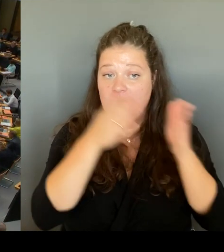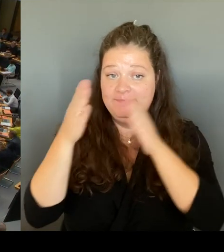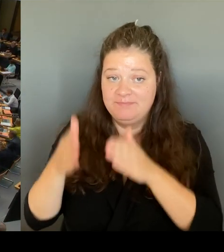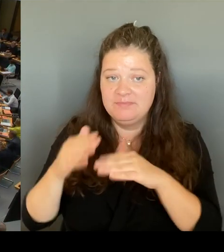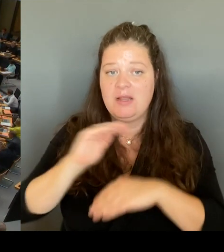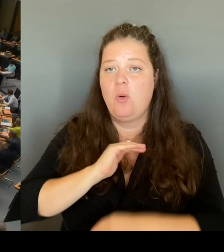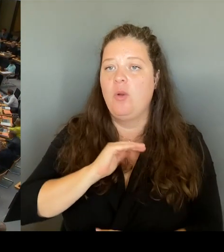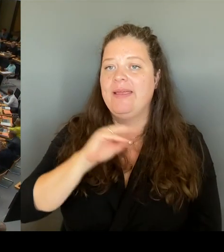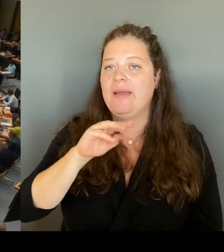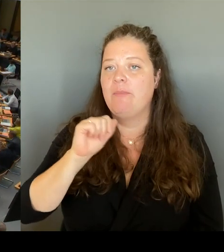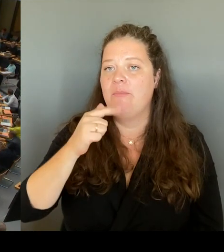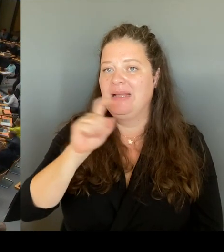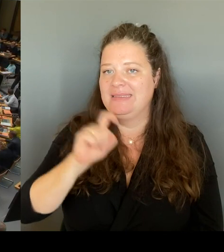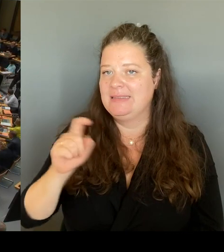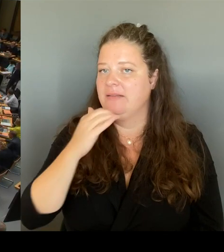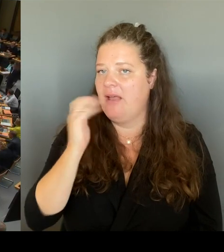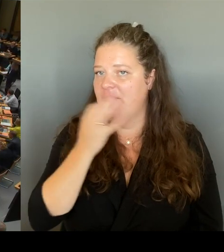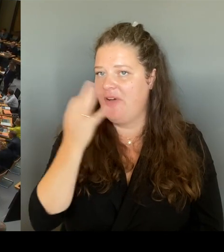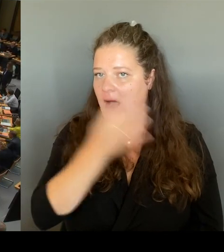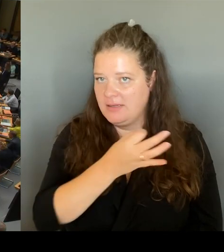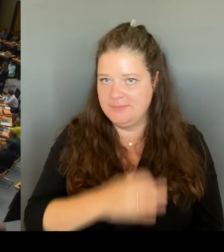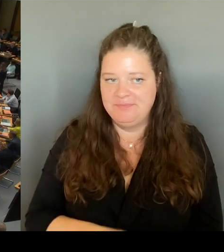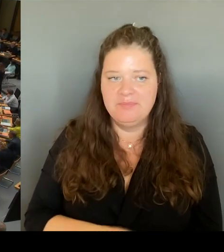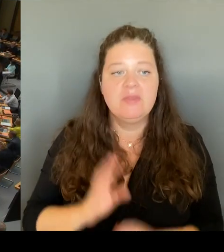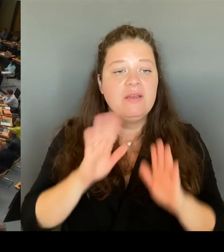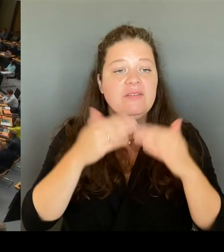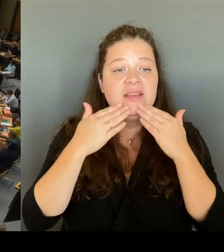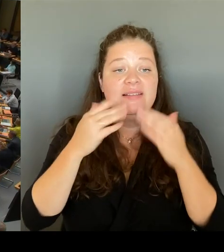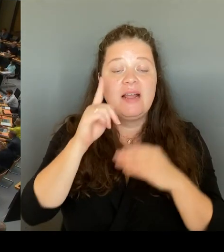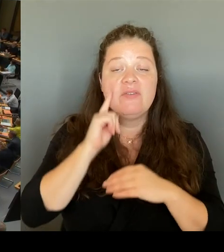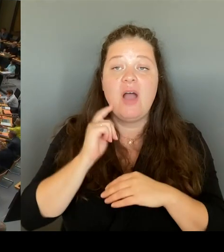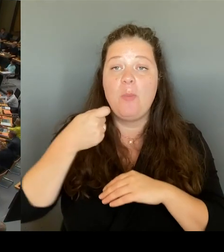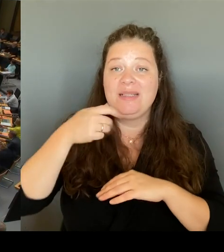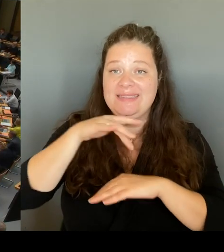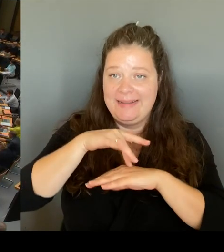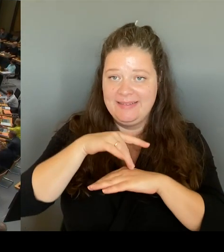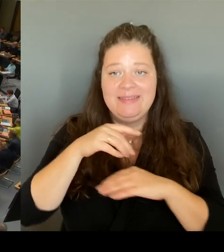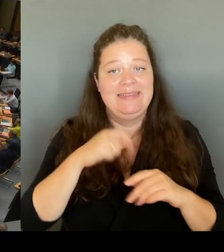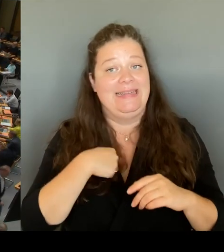Ich frage den Senat: Welche Pläne hat der Senat, um die Situation am Leopoldplatz zu verbessern?